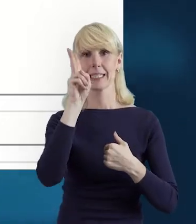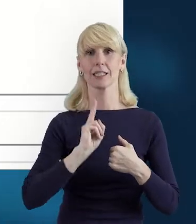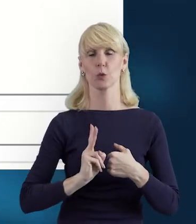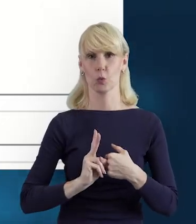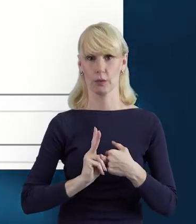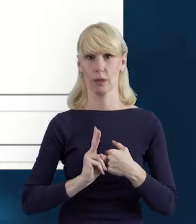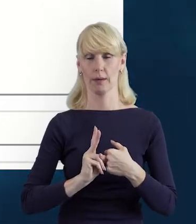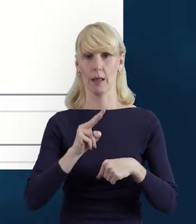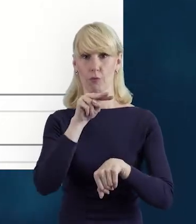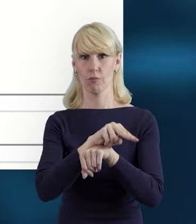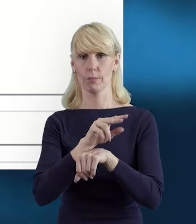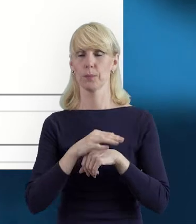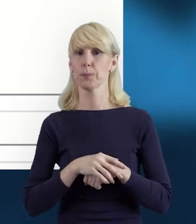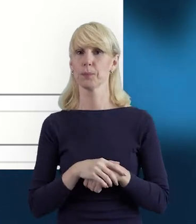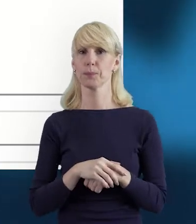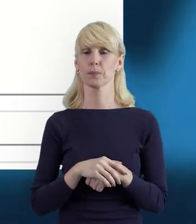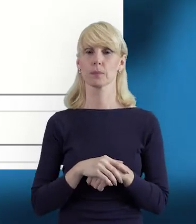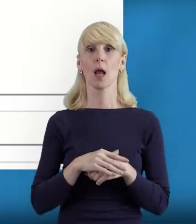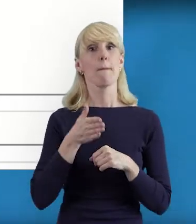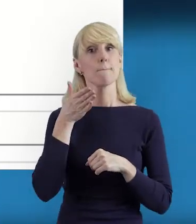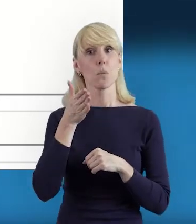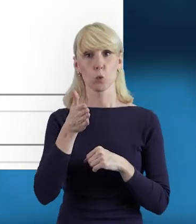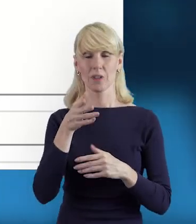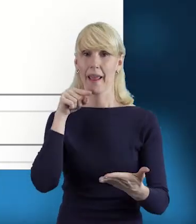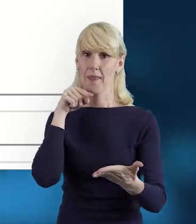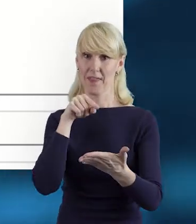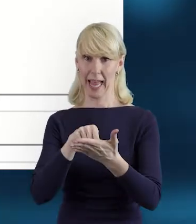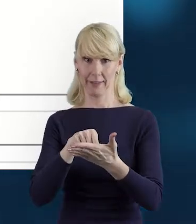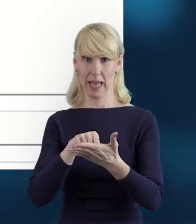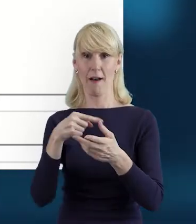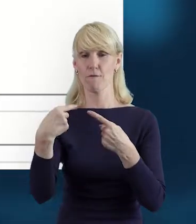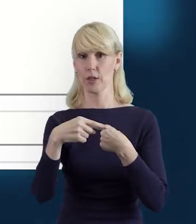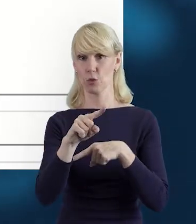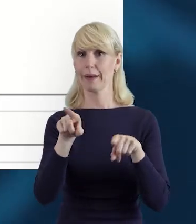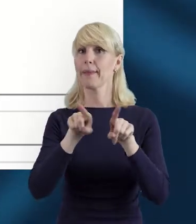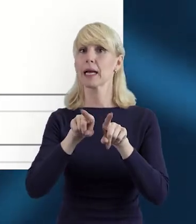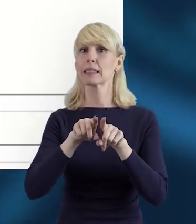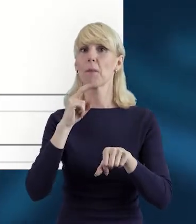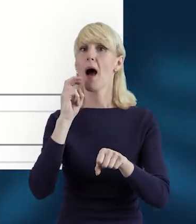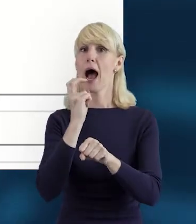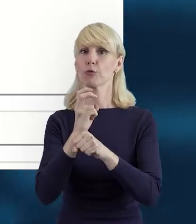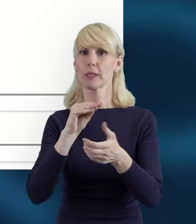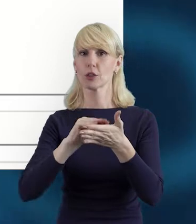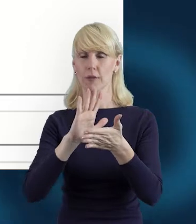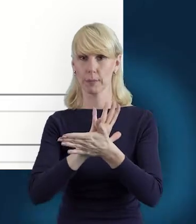Potem mamy datę przesłania. Ona również pojawi się nam automatycznie w momencie przesłania danych.